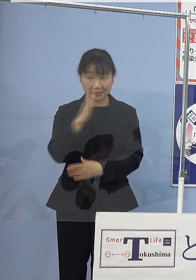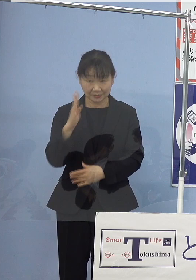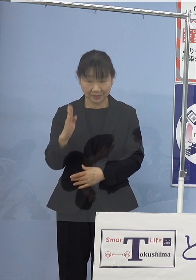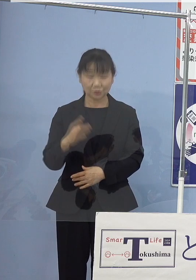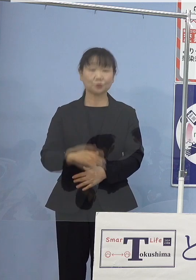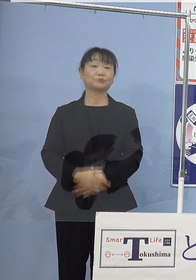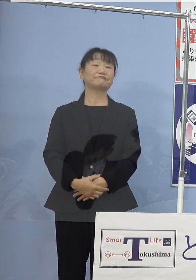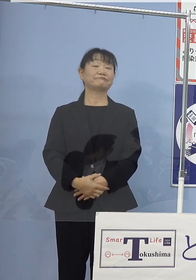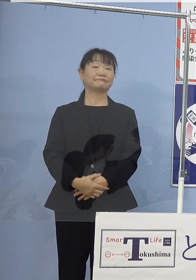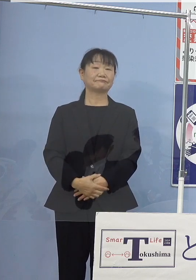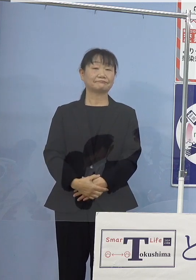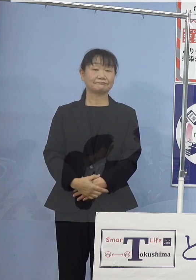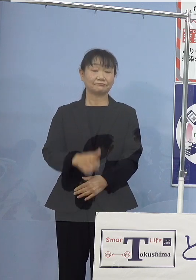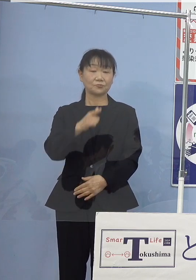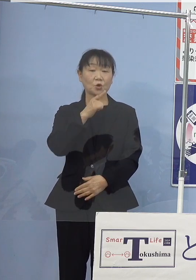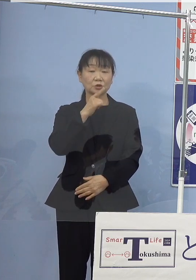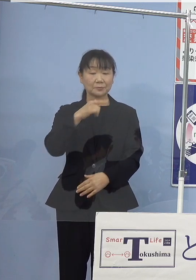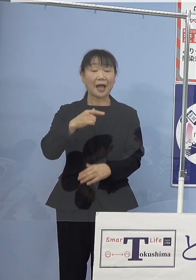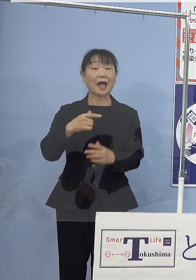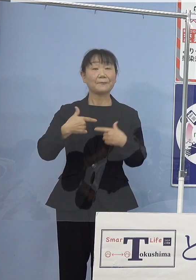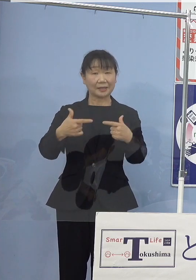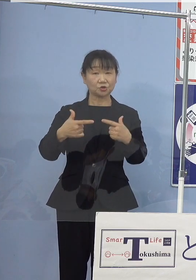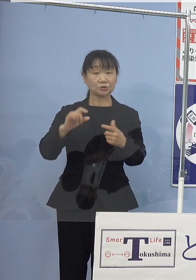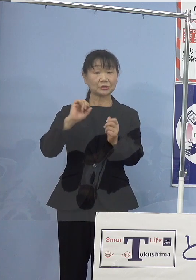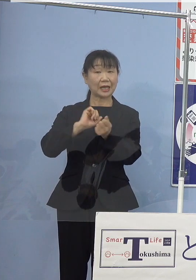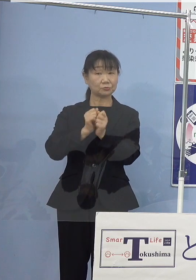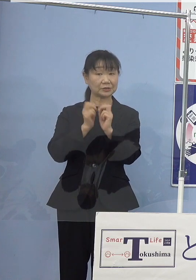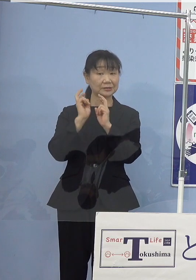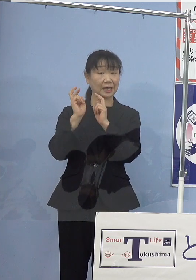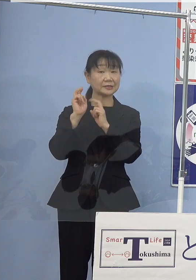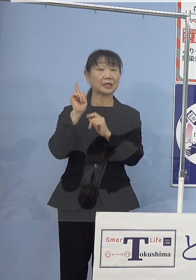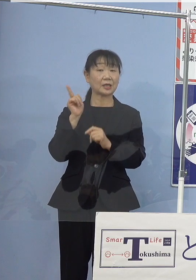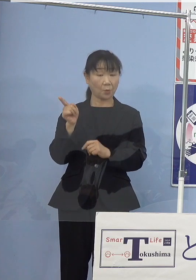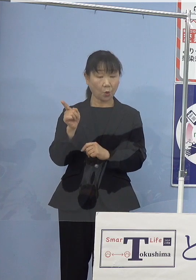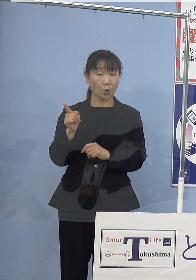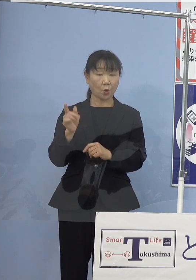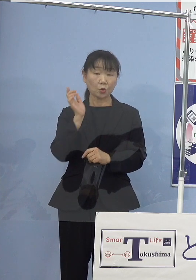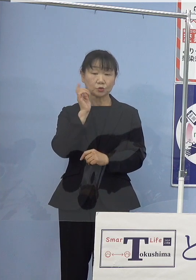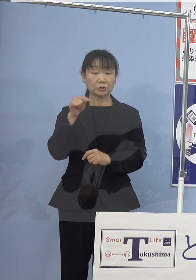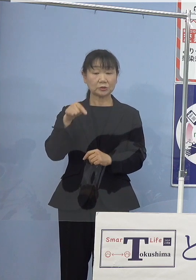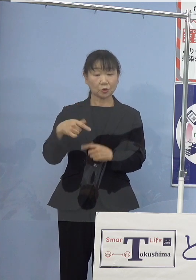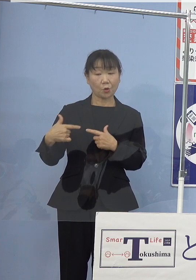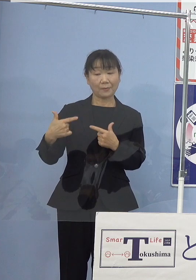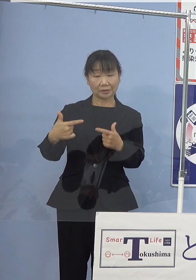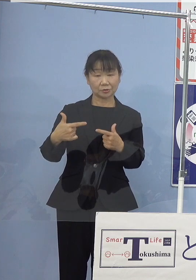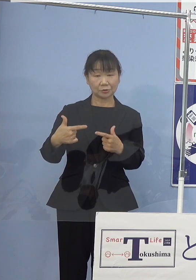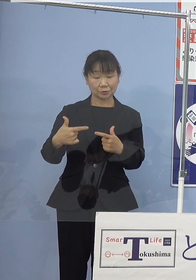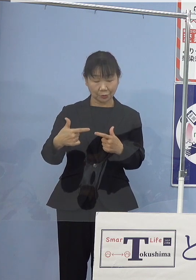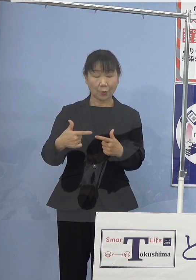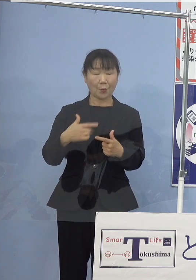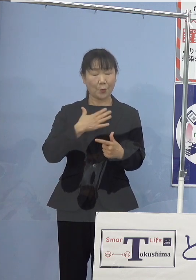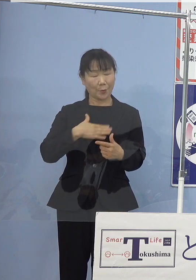さらに徳島バス株式会社におかれましても 水素バスを体感いただくため